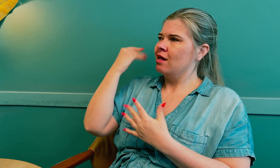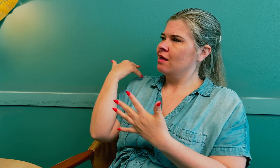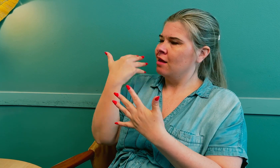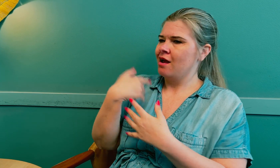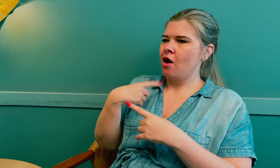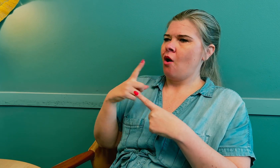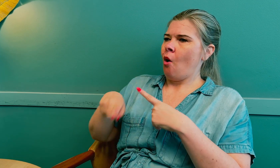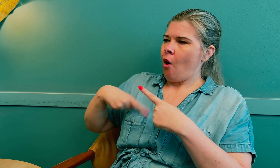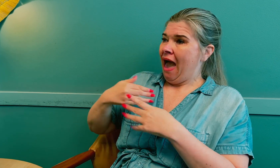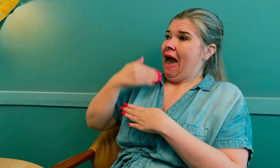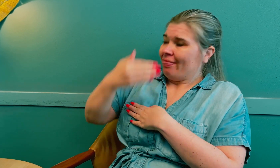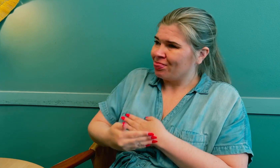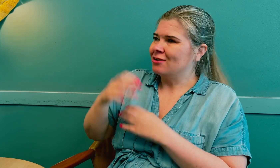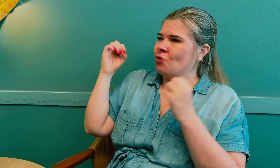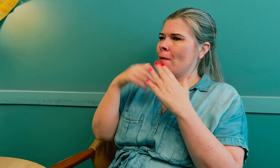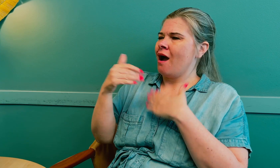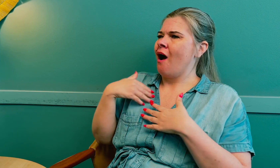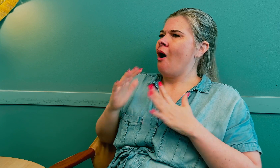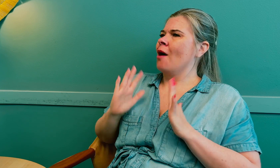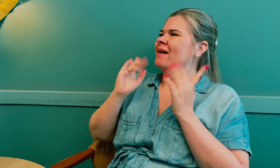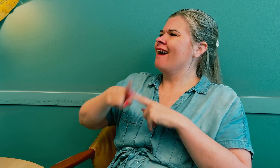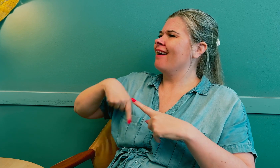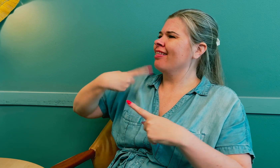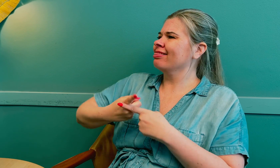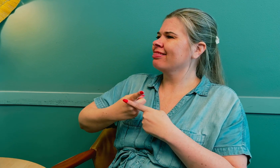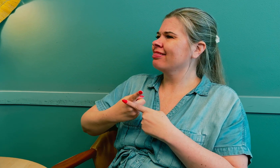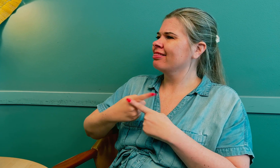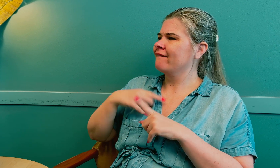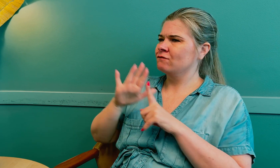Min erfaring etter strålebehandlingen er at dette skjedde igjen.